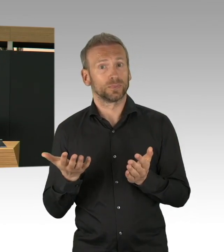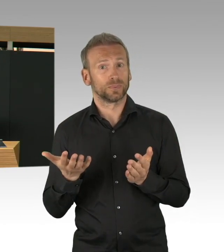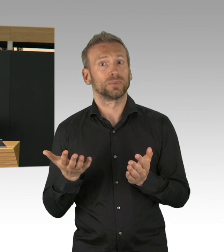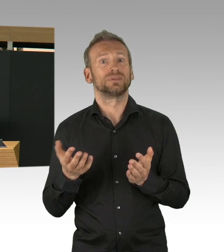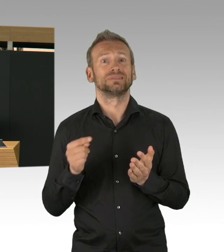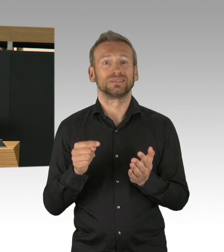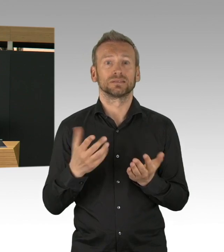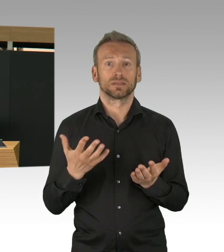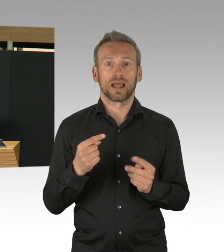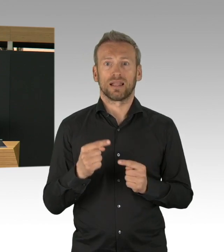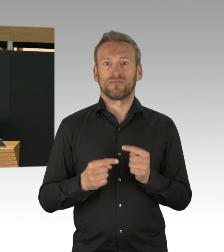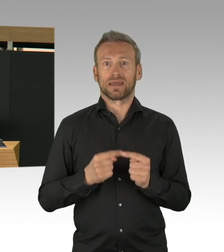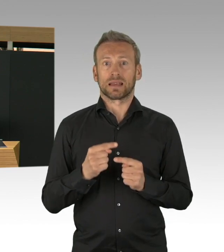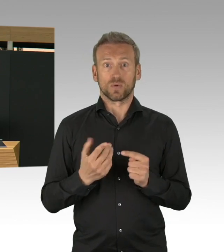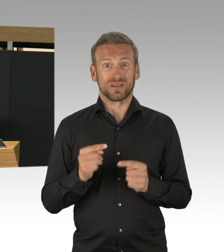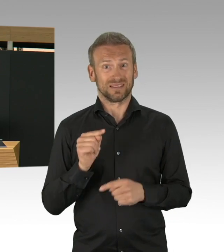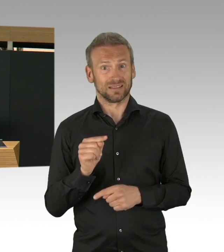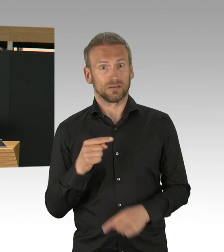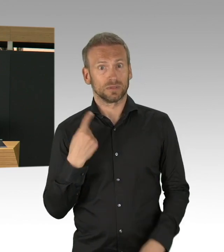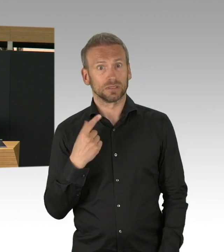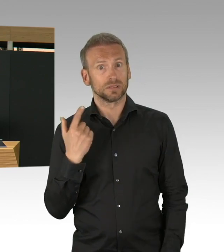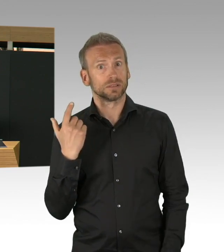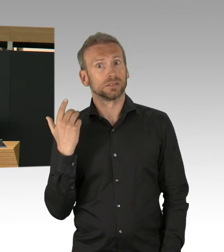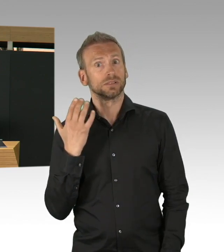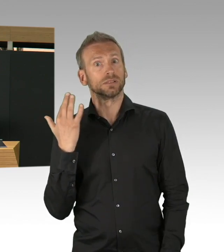wenn wir nicht aufpassen, dann können wir genau dort wieder weitermachen,